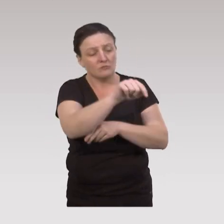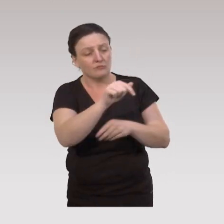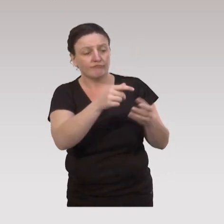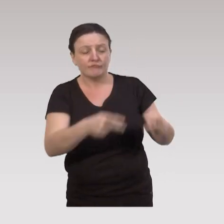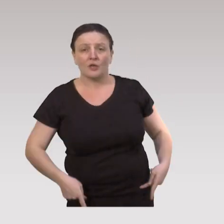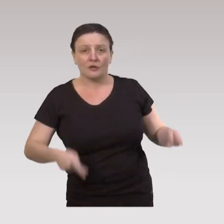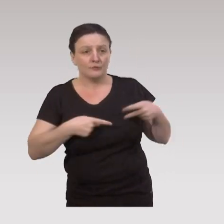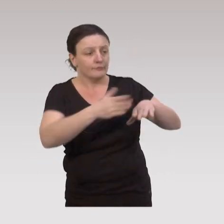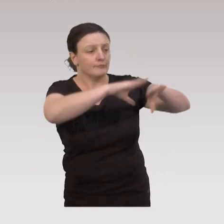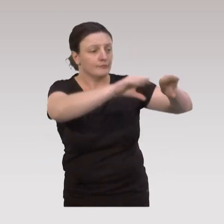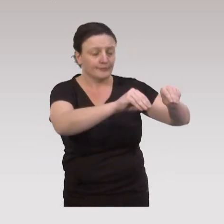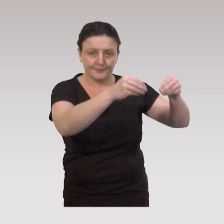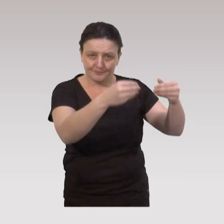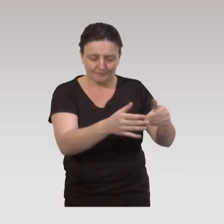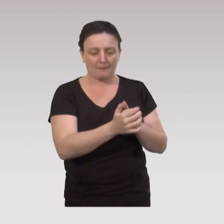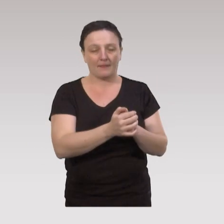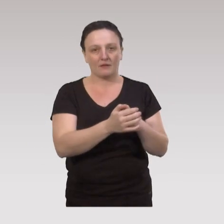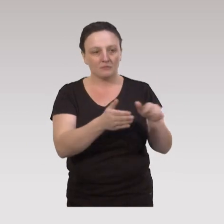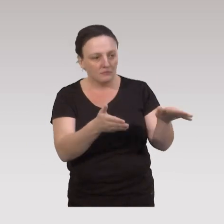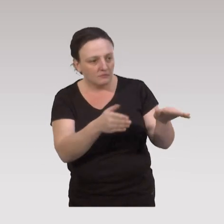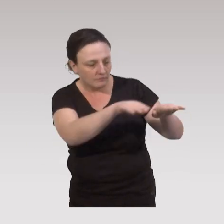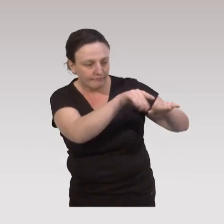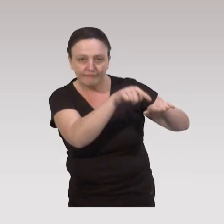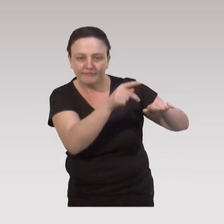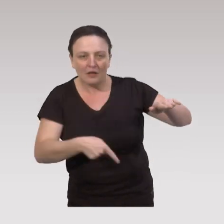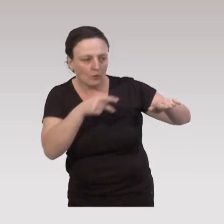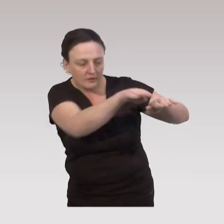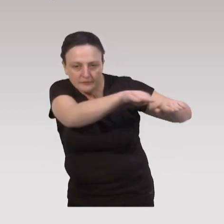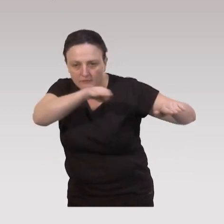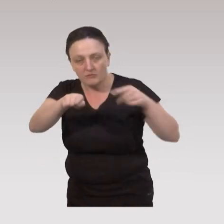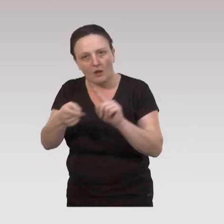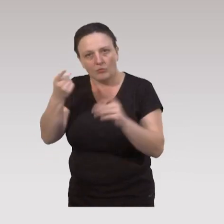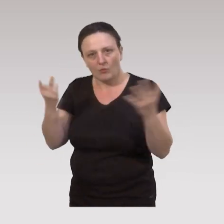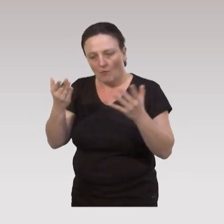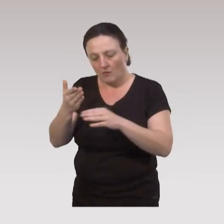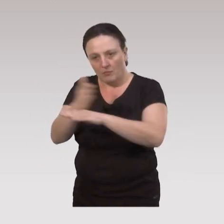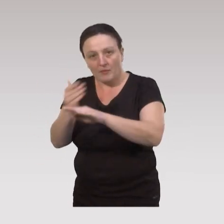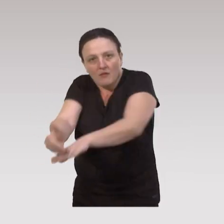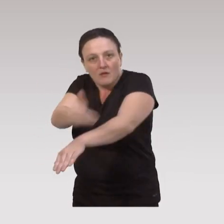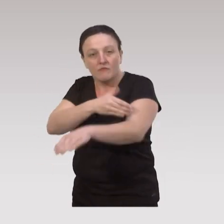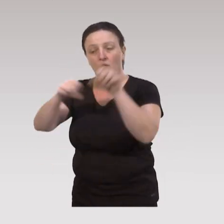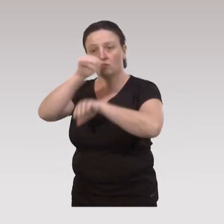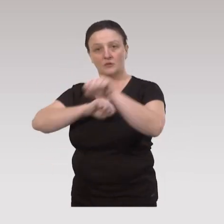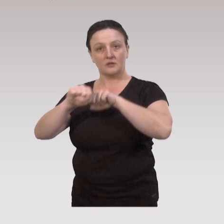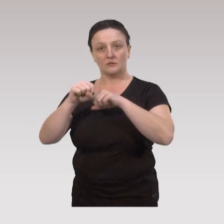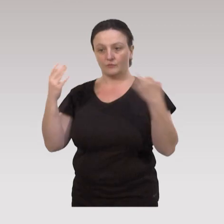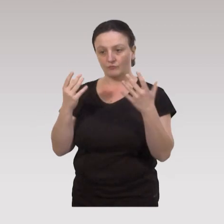ces ateliers sont mis en place. A côté de cela, il est important de prévoir, en termes d'organisation